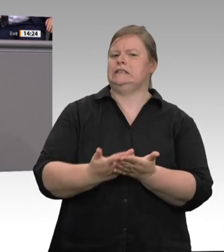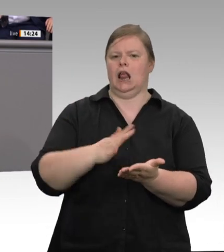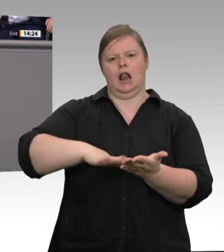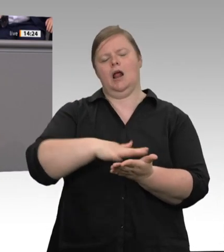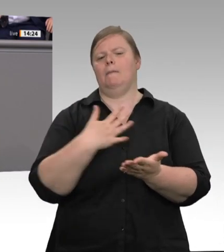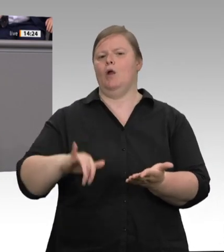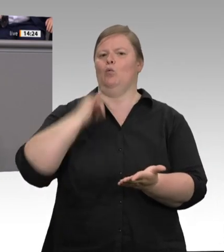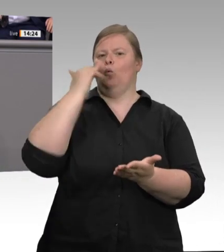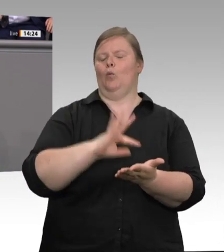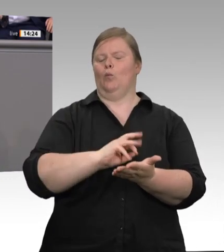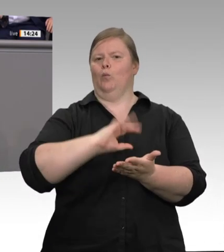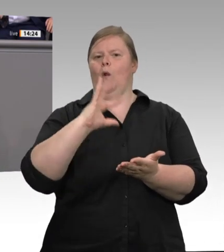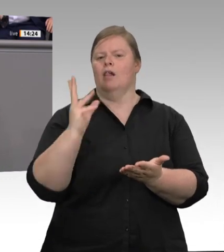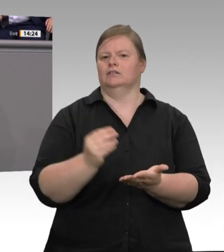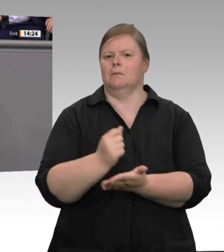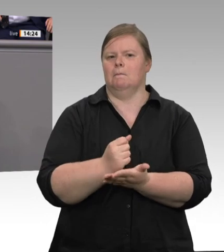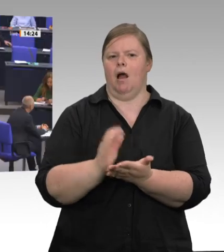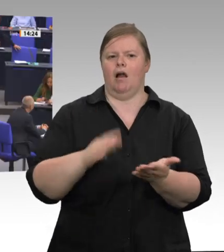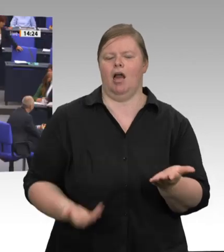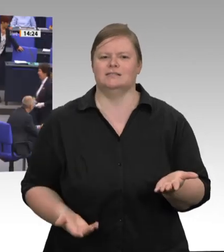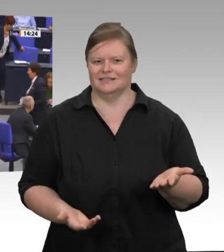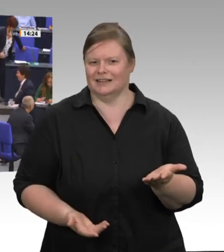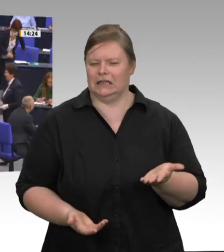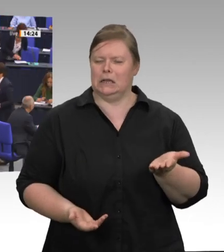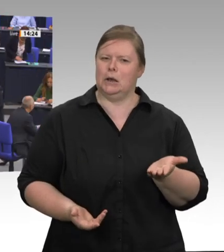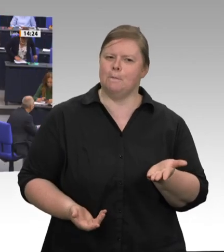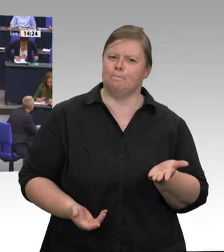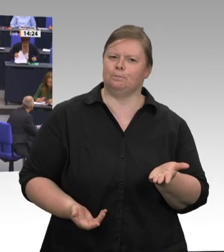Laumann, Sie haben darauf hingewiesen: Es geht auch um die Versorgungssicherheit bei